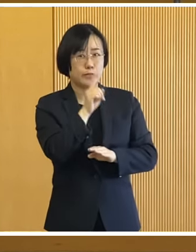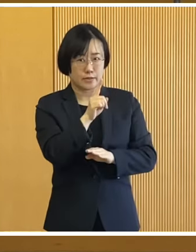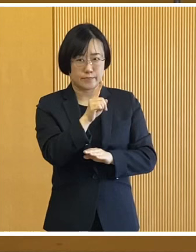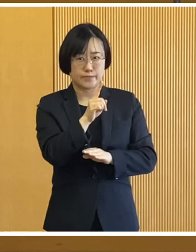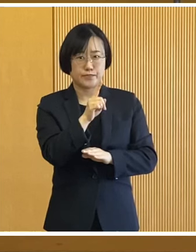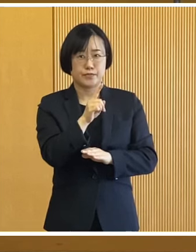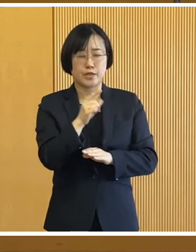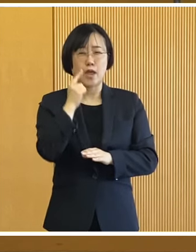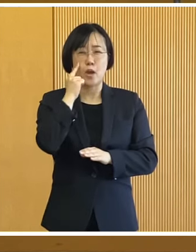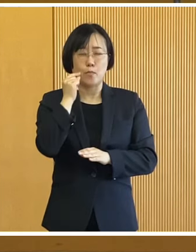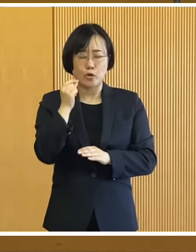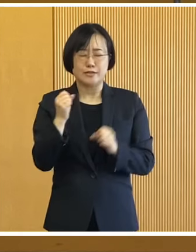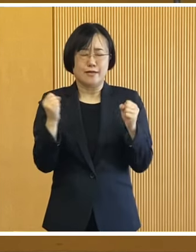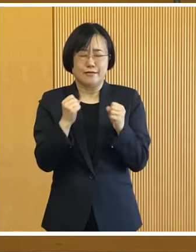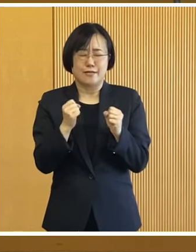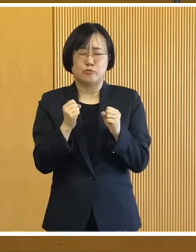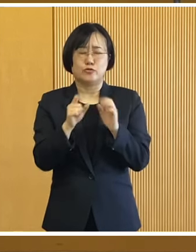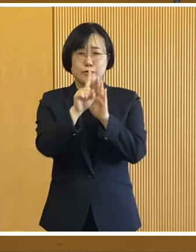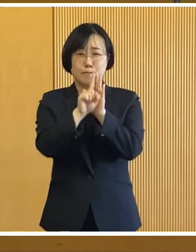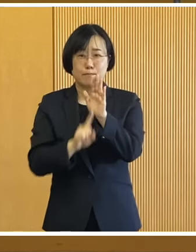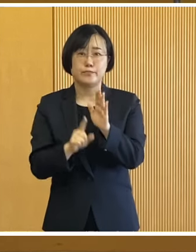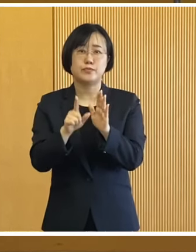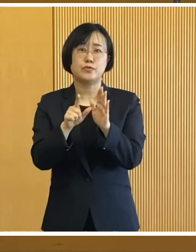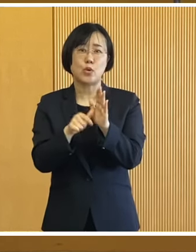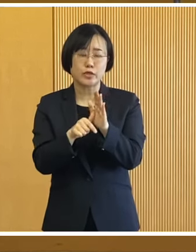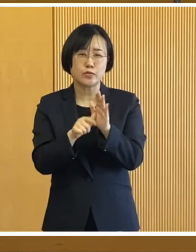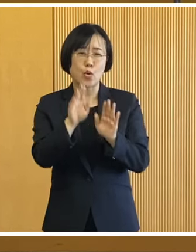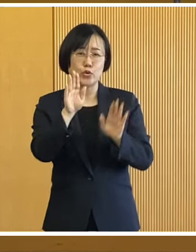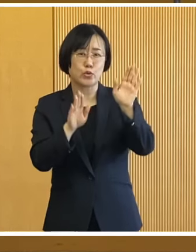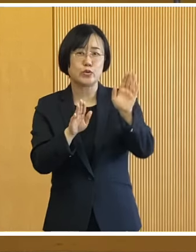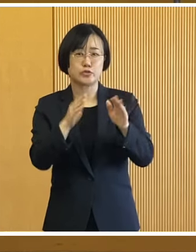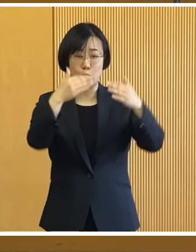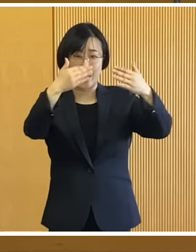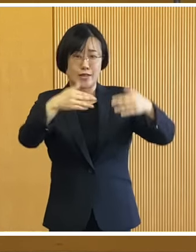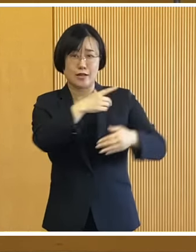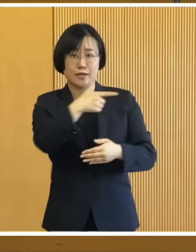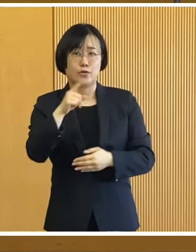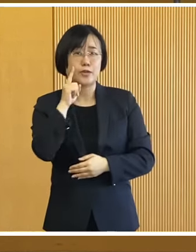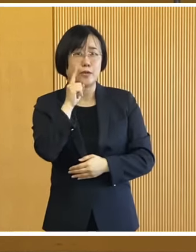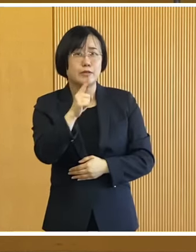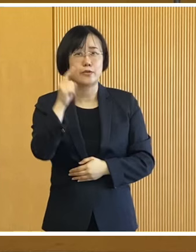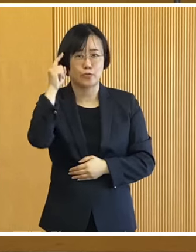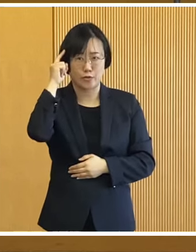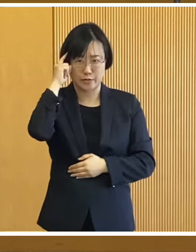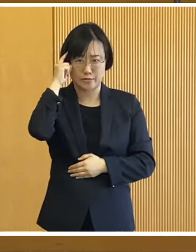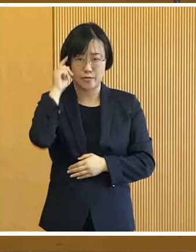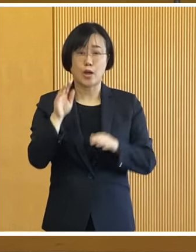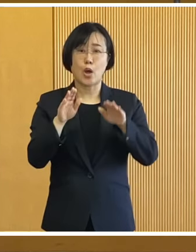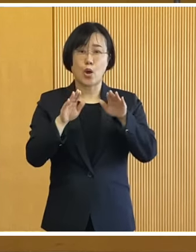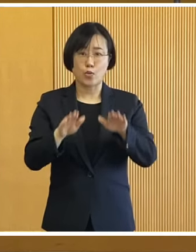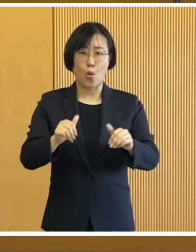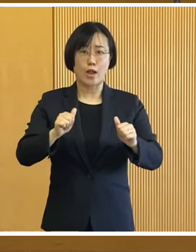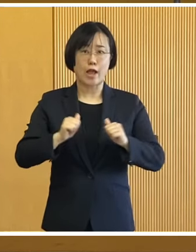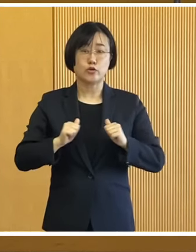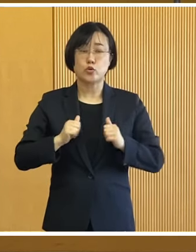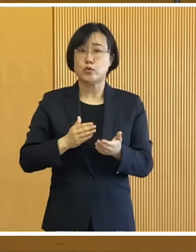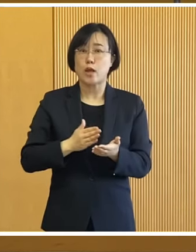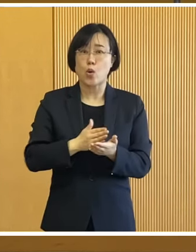真冬に起こる災害の厳しさも 目の当たりにしたところであります この訓練を通じて